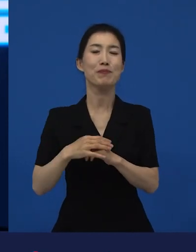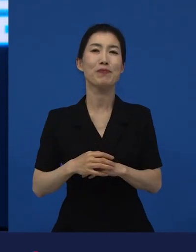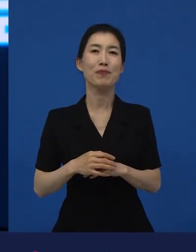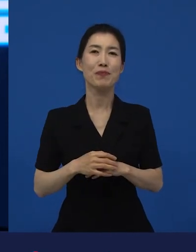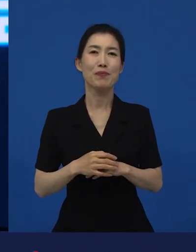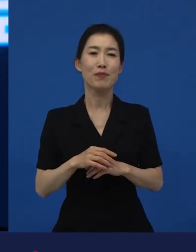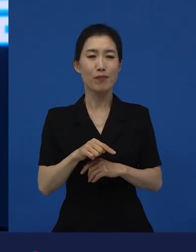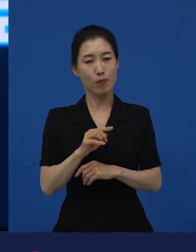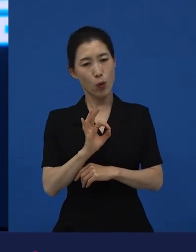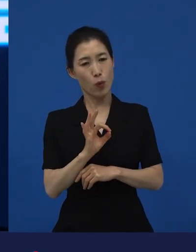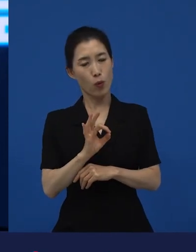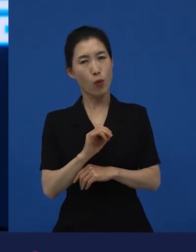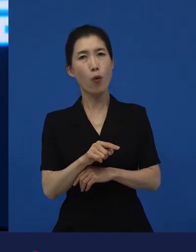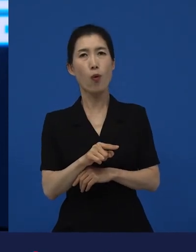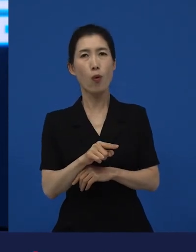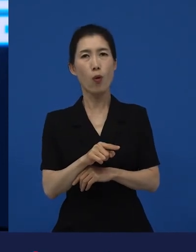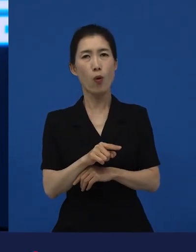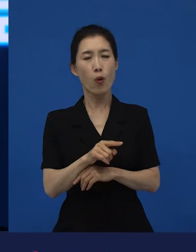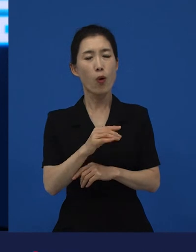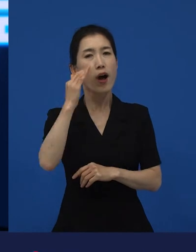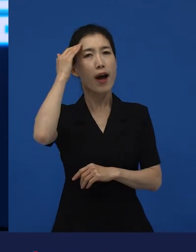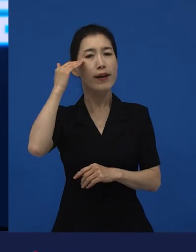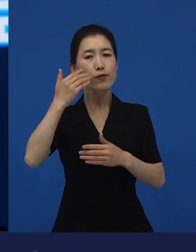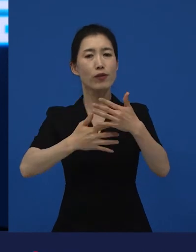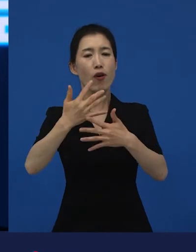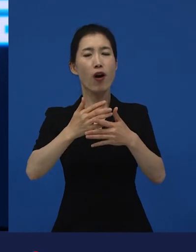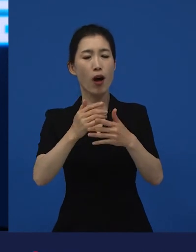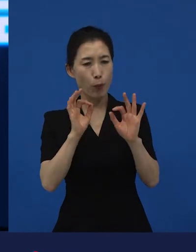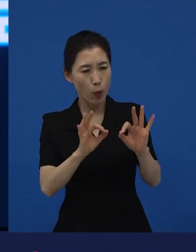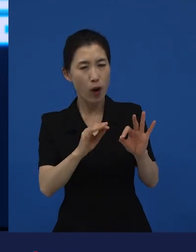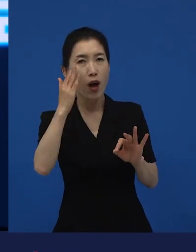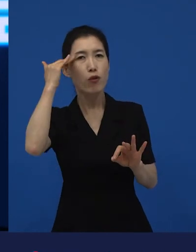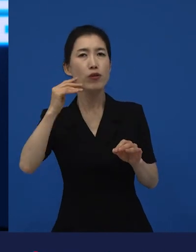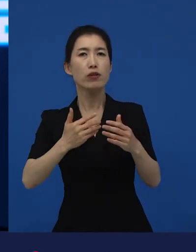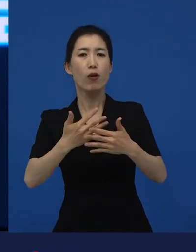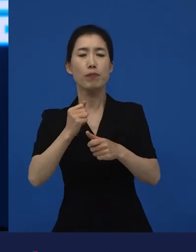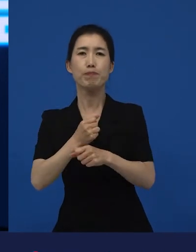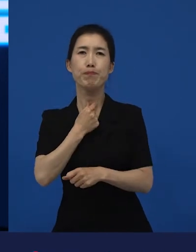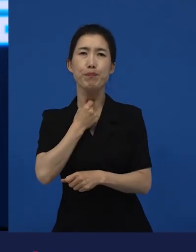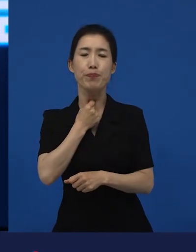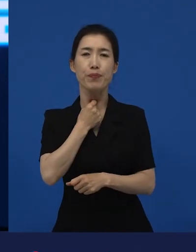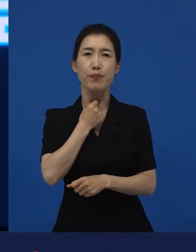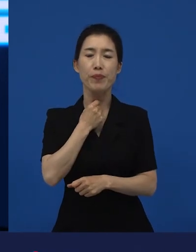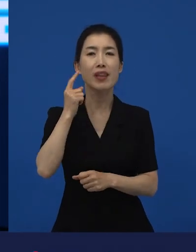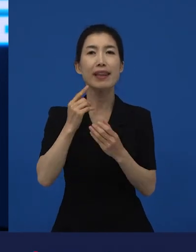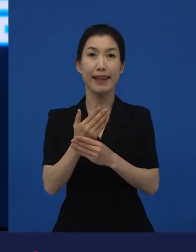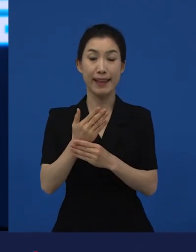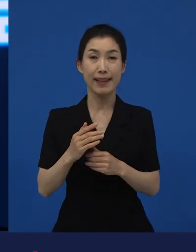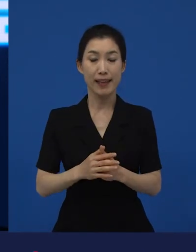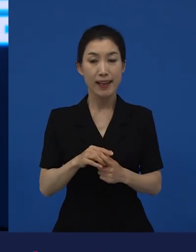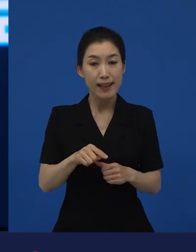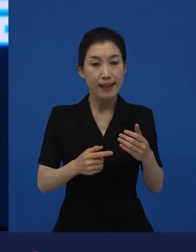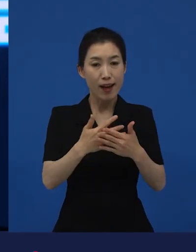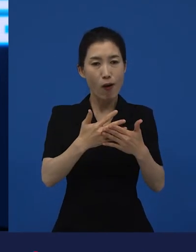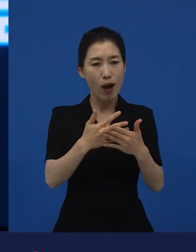한국 영화로 만들고 싶다. 그러면 당연히 이 원작이 가지고 있는 장점과